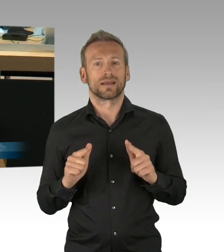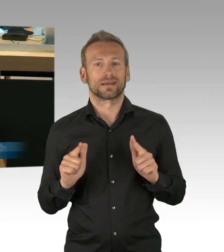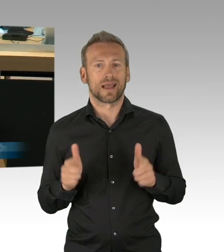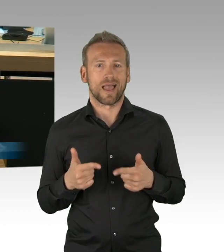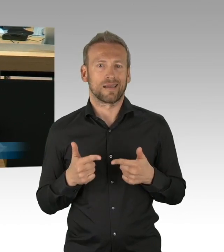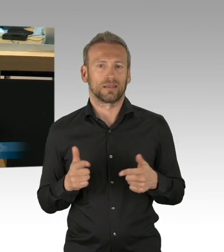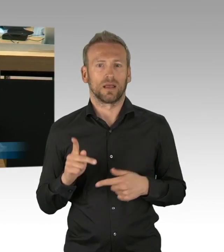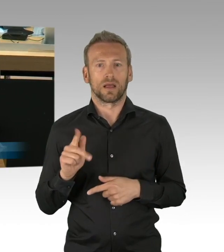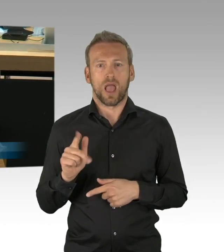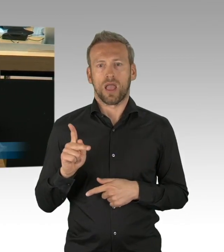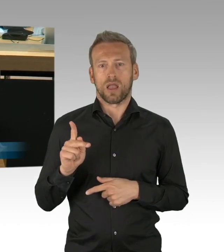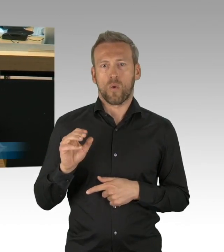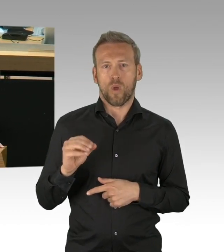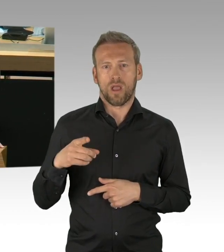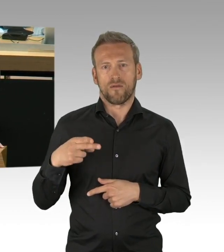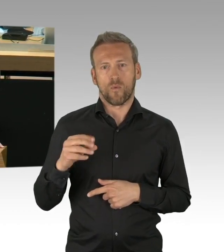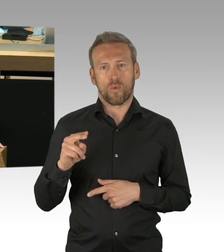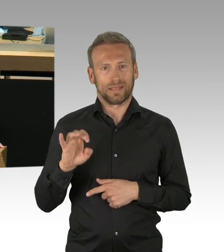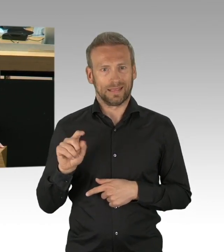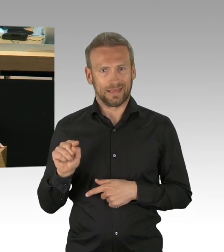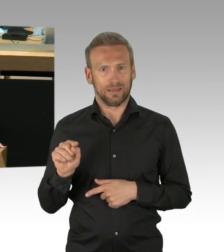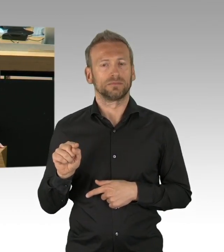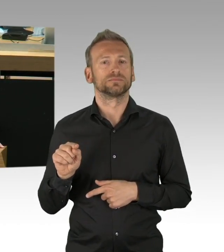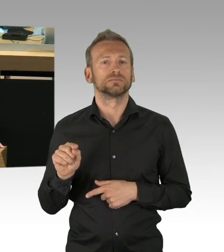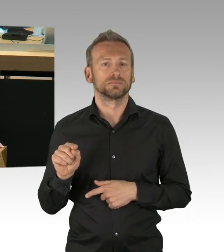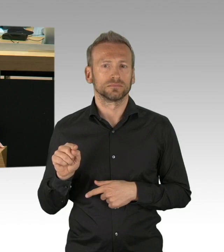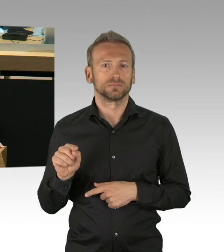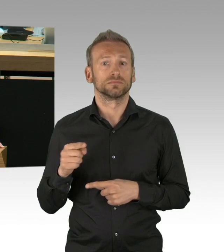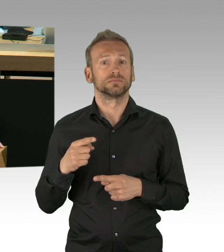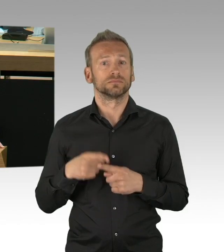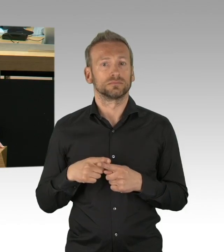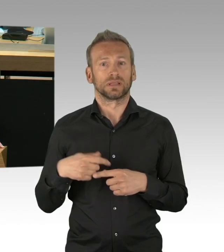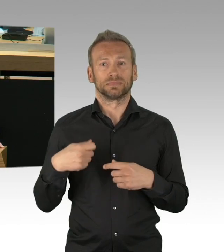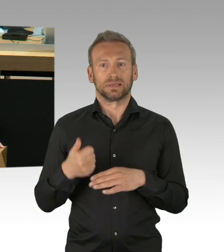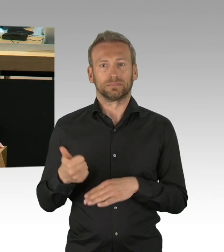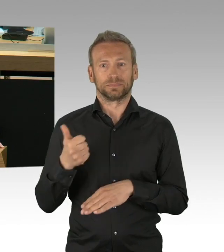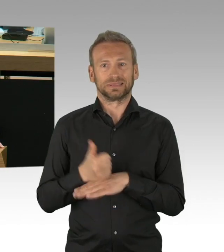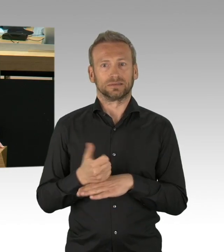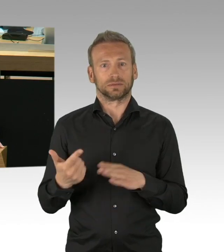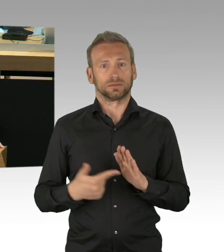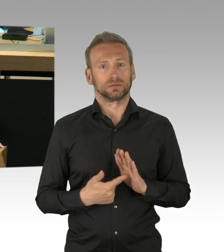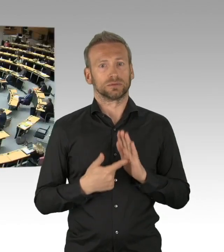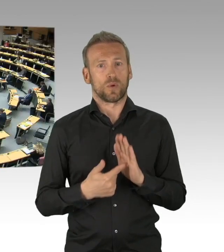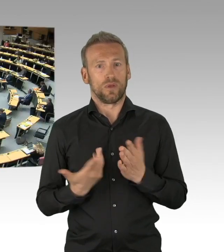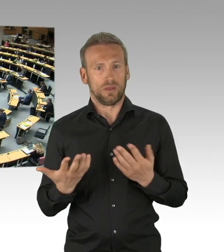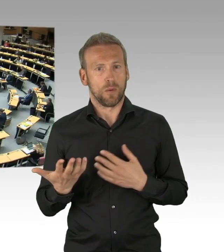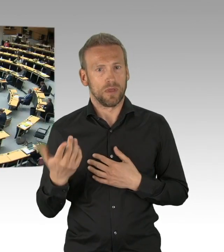wie Sie es eben getan haben. (Beifall) Ich möchte nicht verhehlen, mir persönlich gehen die Lockerungen